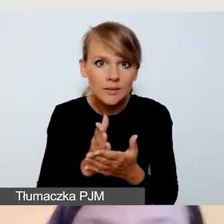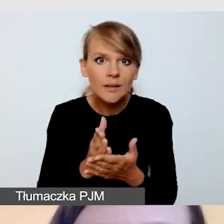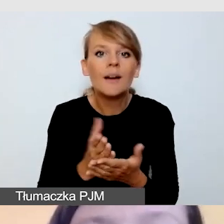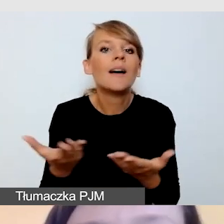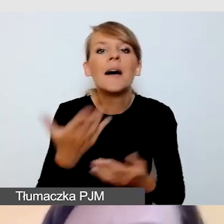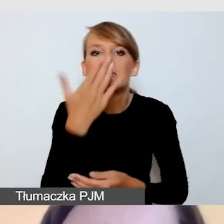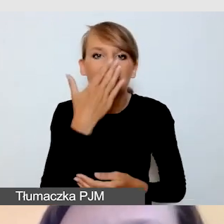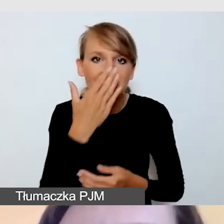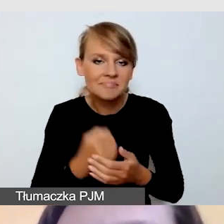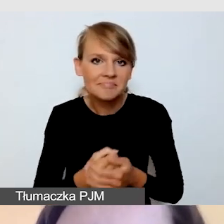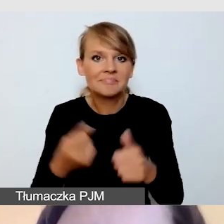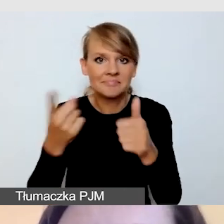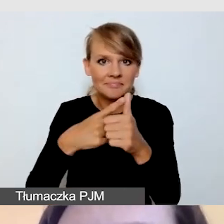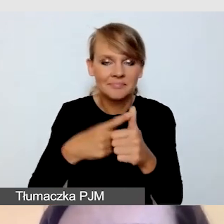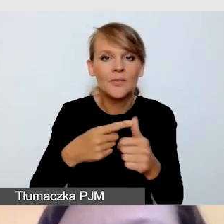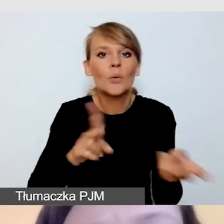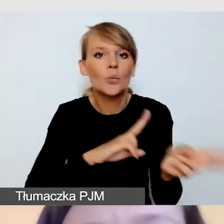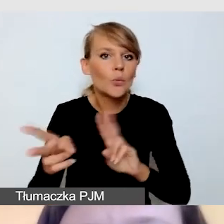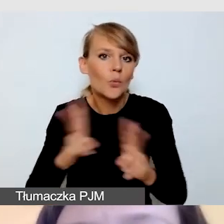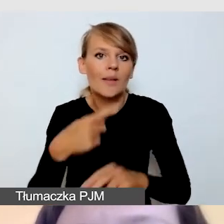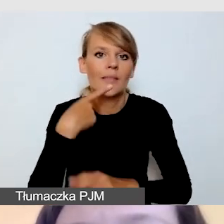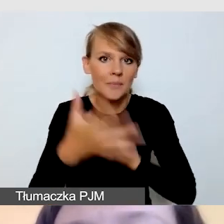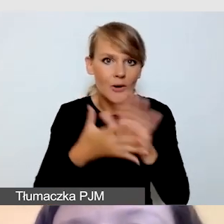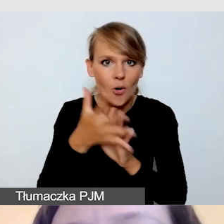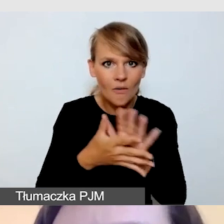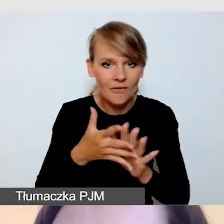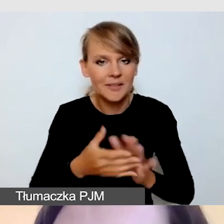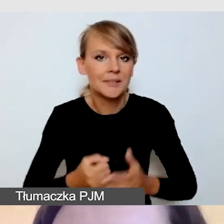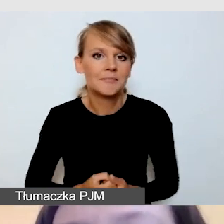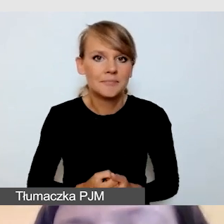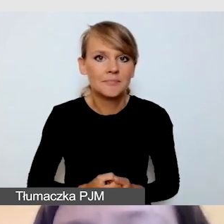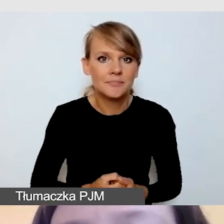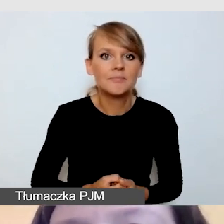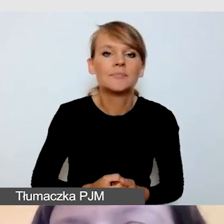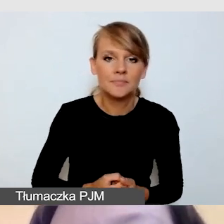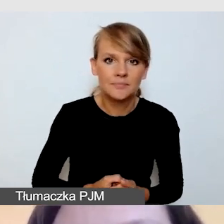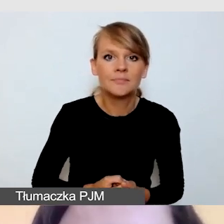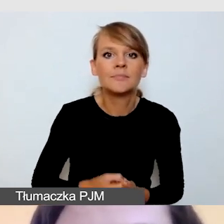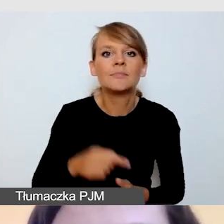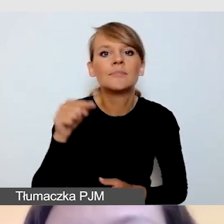o tłumaczeniu na język migowy. Tu poruszamy się przeważnie w standardach dobrych praktyk.